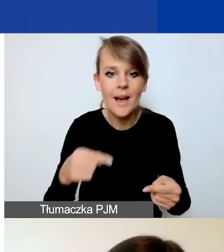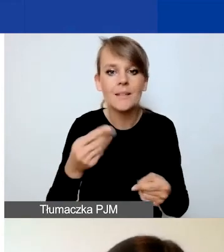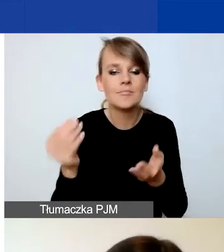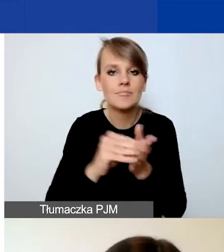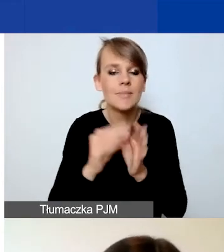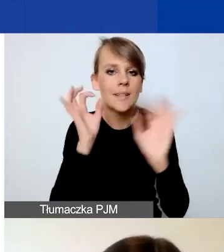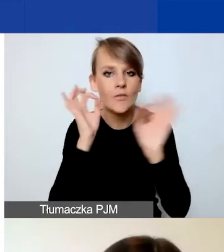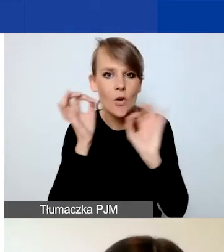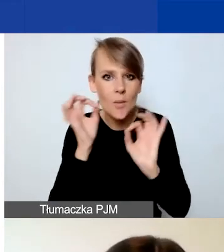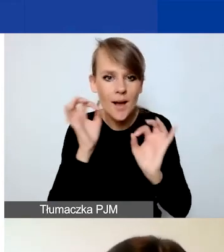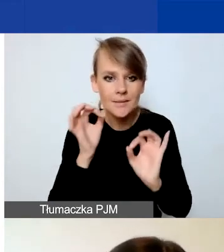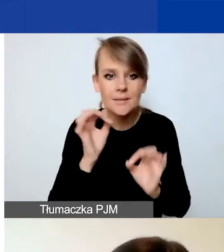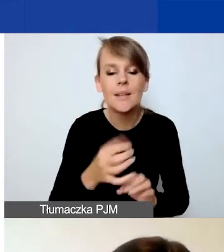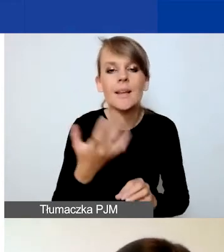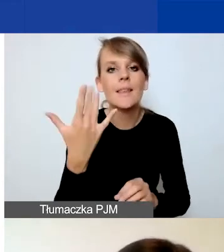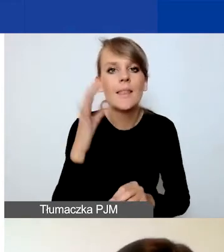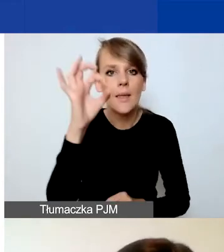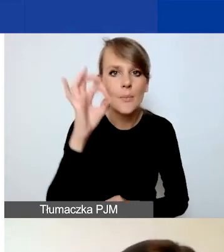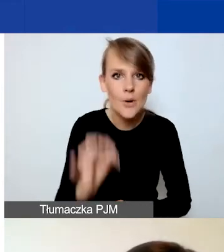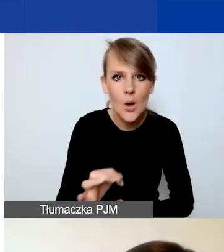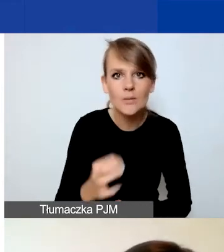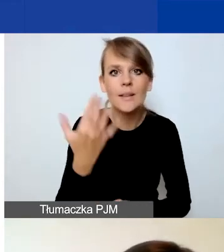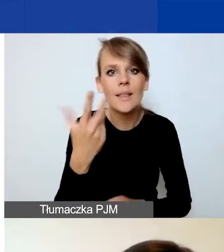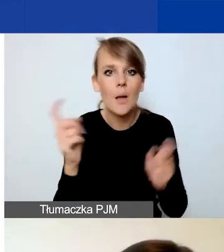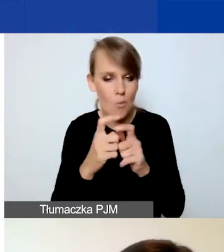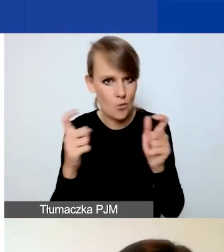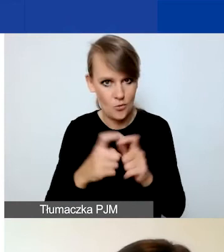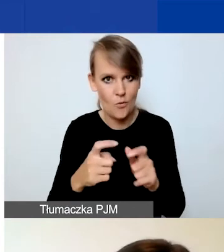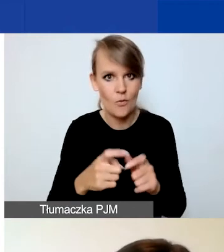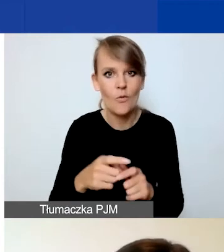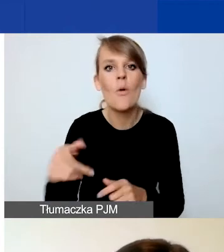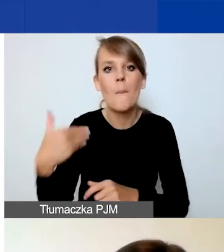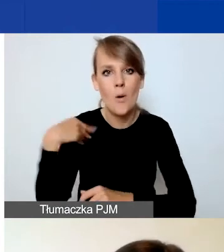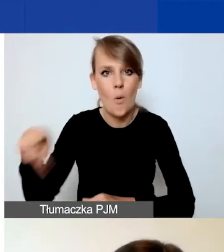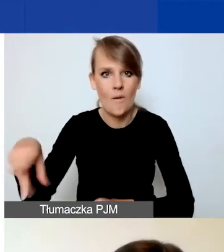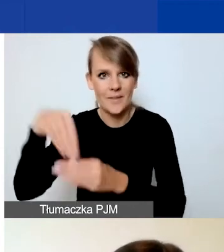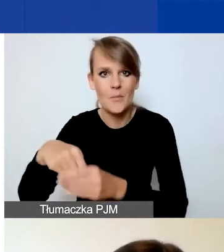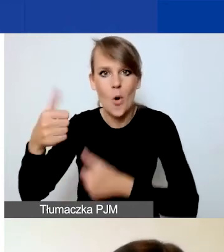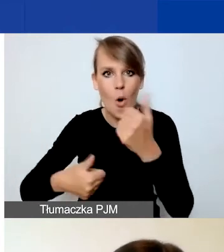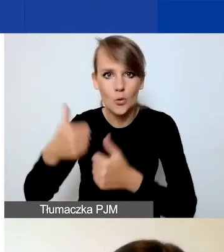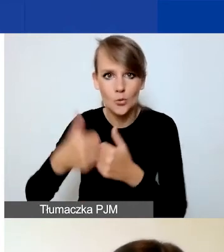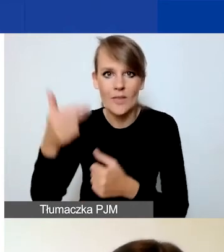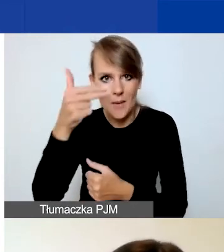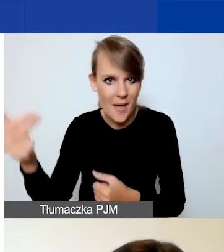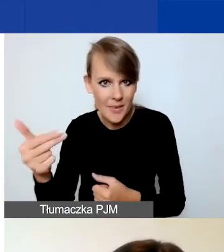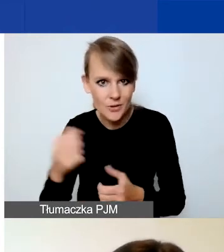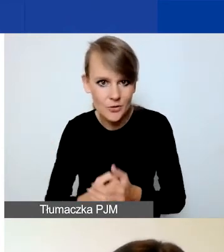ile odpowiednio procent i punktów można było zdobyć w konkursie tematycznym. Te dane się zmieniły,